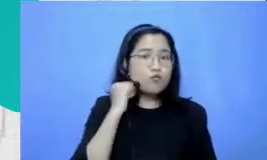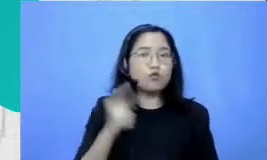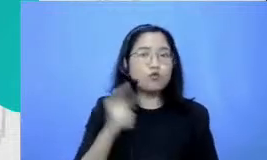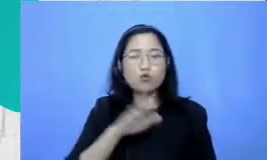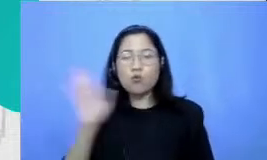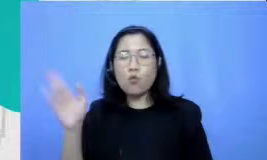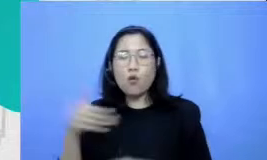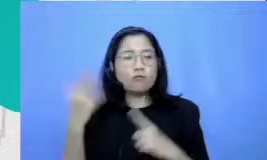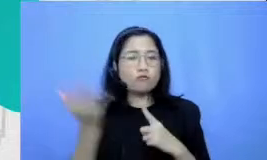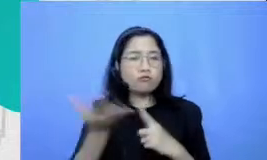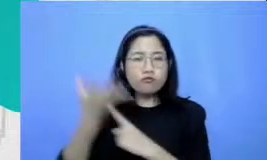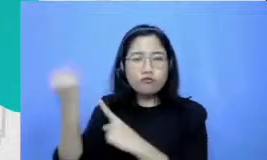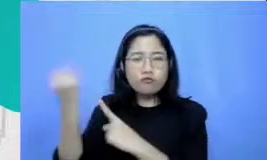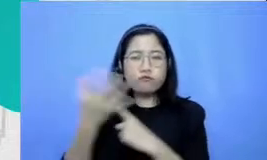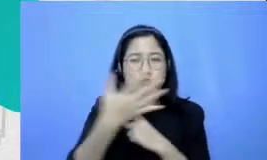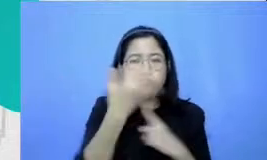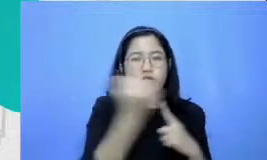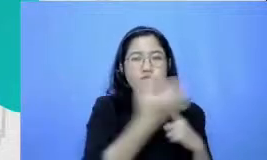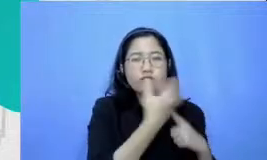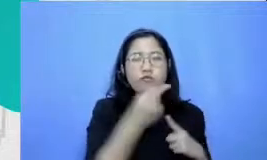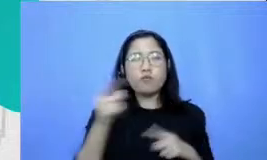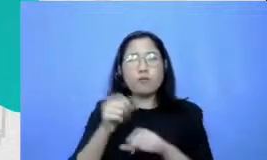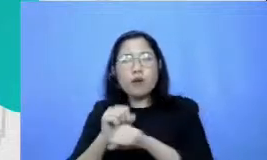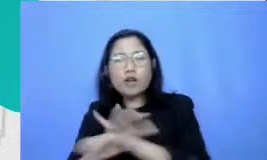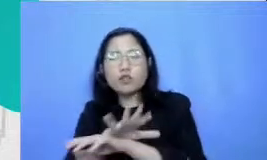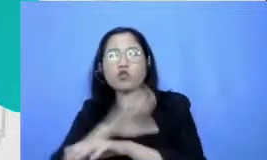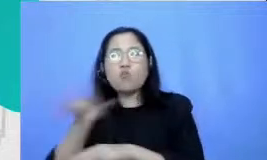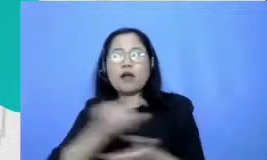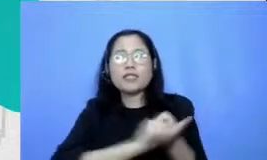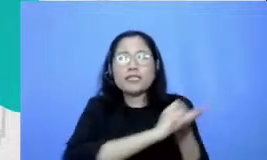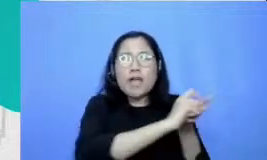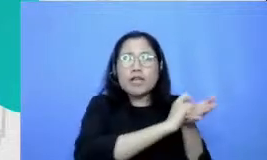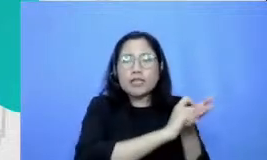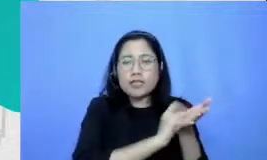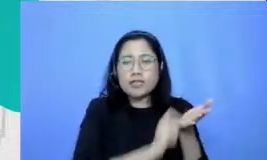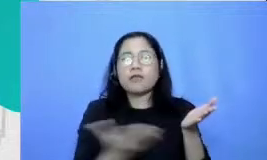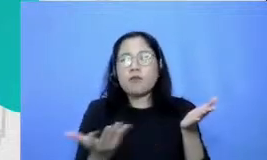dan Ibu catat semua praktik berpaling Ibu taruh di media sosial supaya sembuh ok support supaya